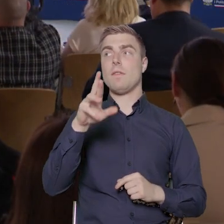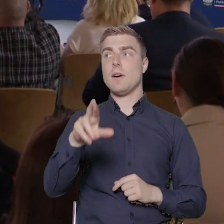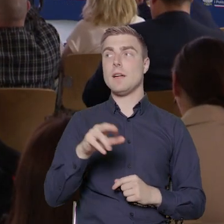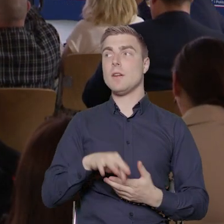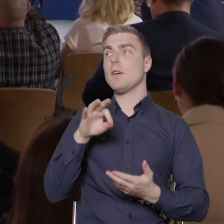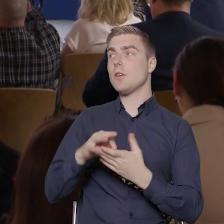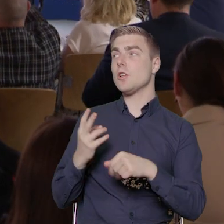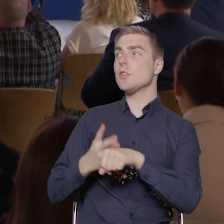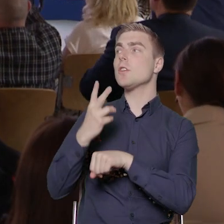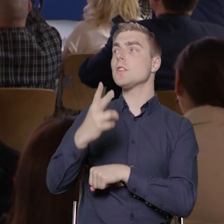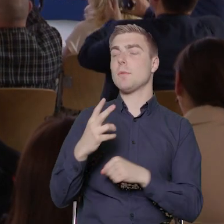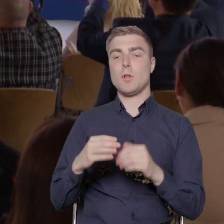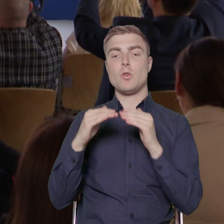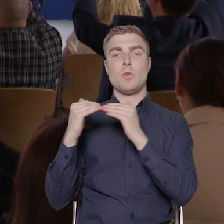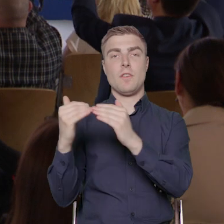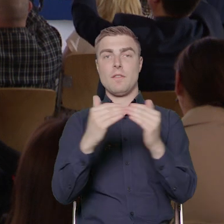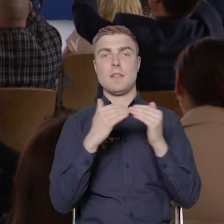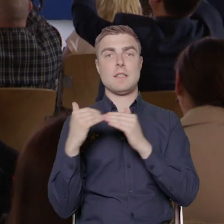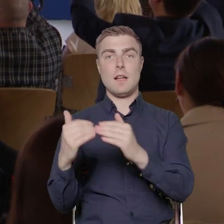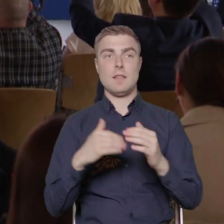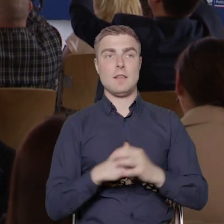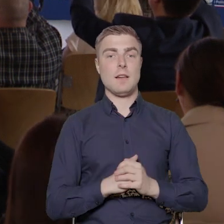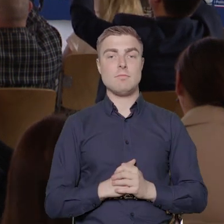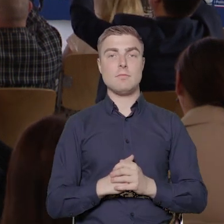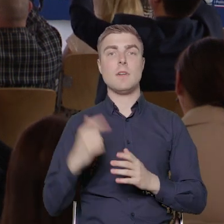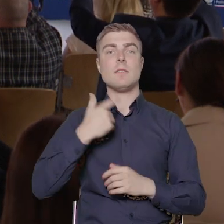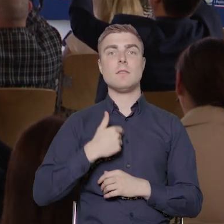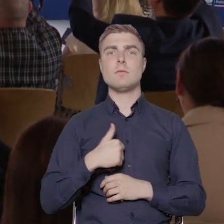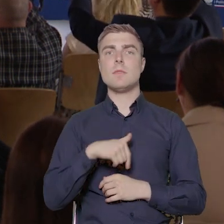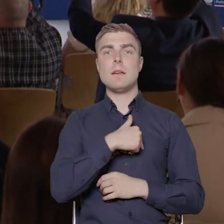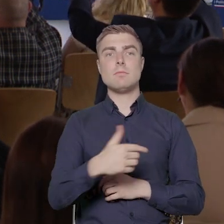uniwersalnego projektowania. Tutaj mamy alokację, tak jak Państwo widzą,